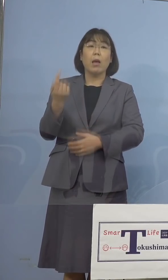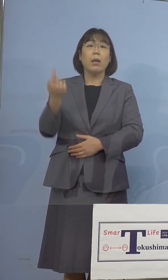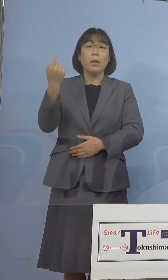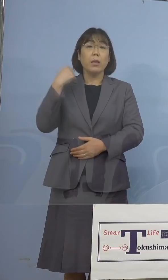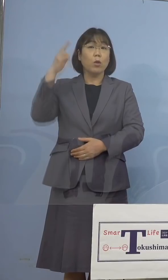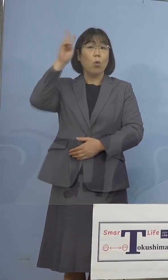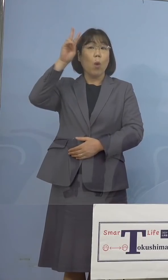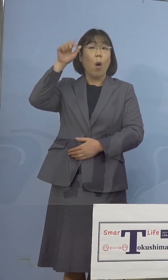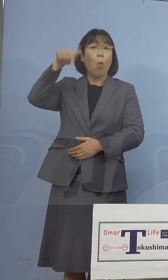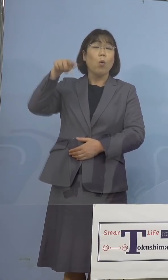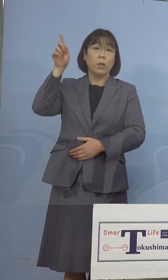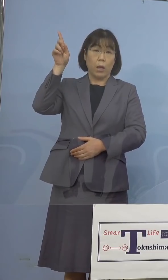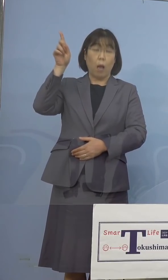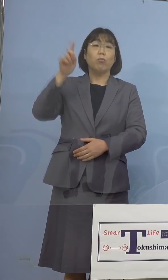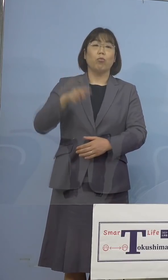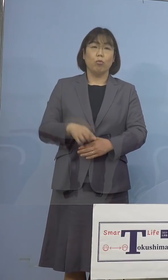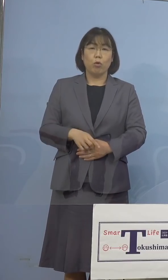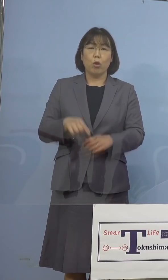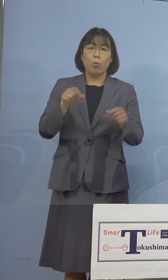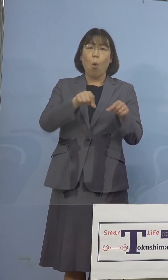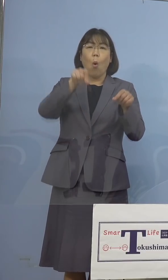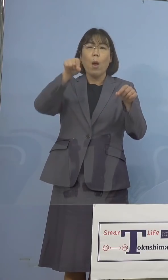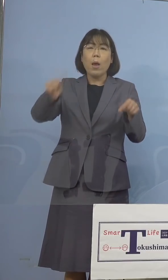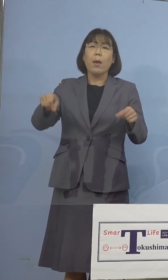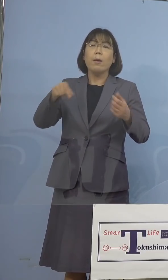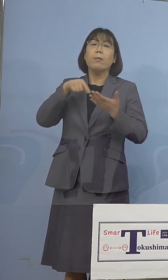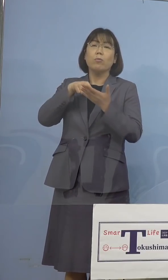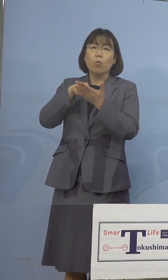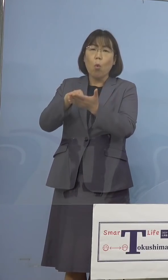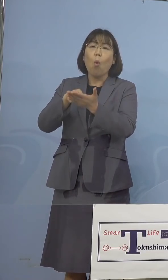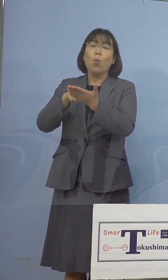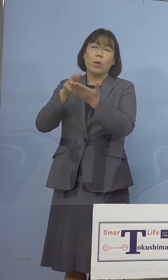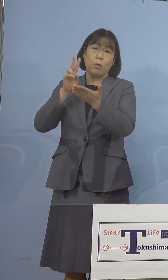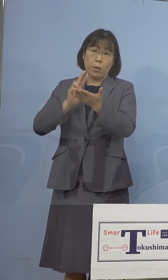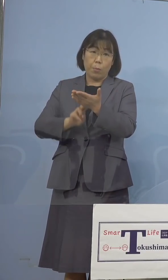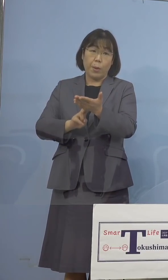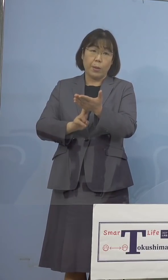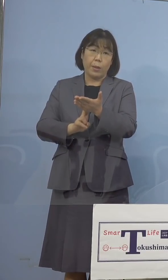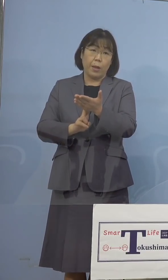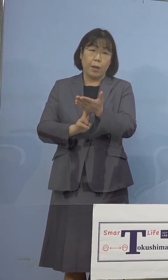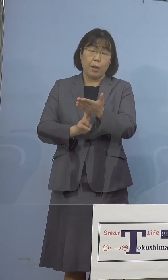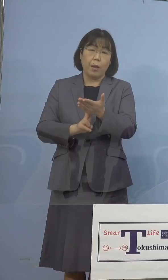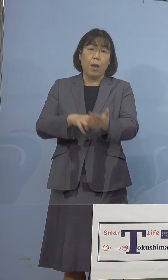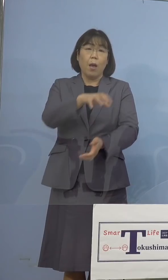おきましても、延長の要請が決定を されるなど、各都道府県におきましても